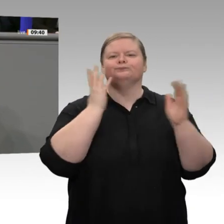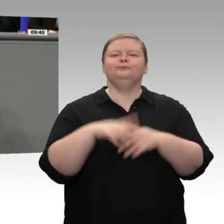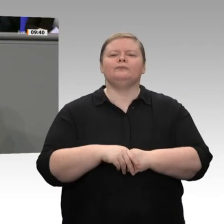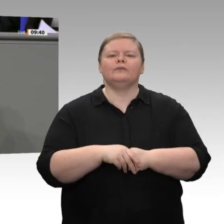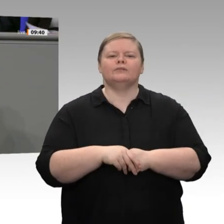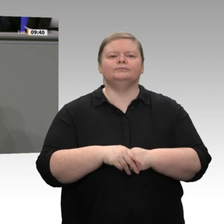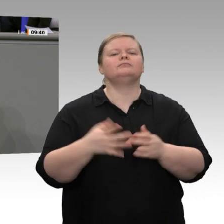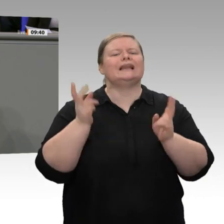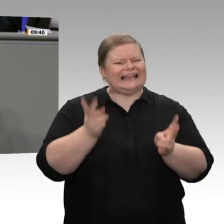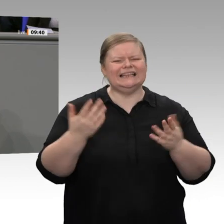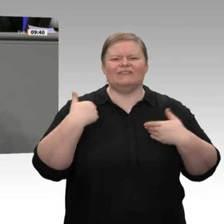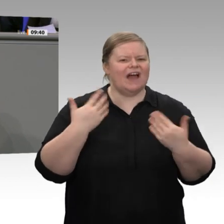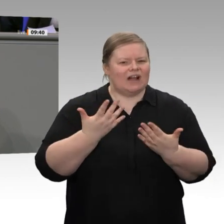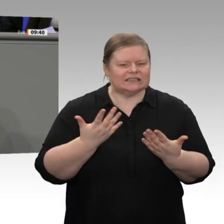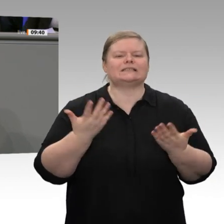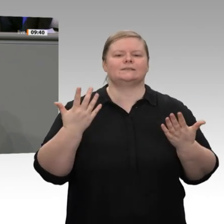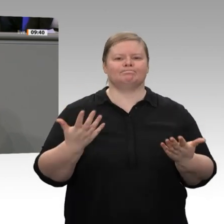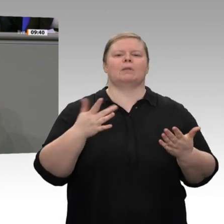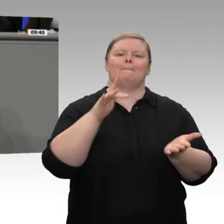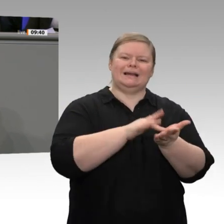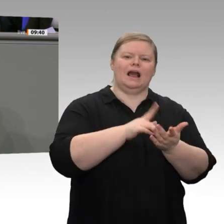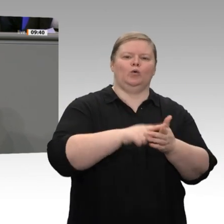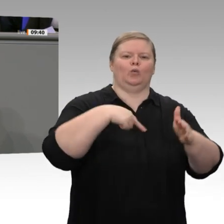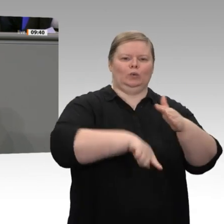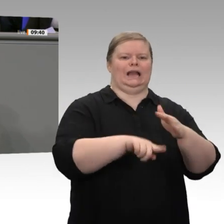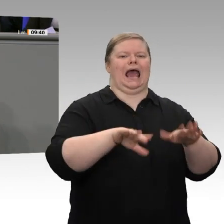Einkommen, sondern die Entlastung der mittleren und niedrigen Einkommen. Warum?